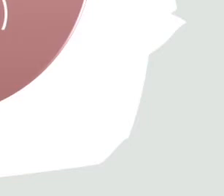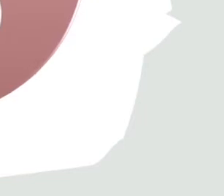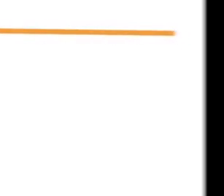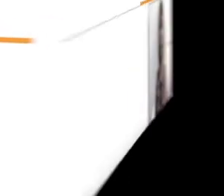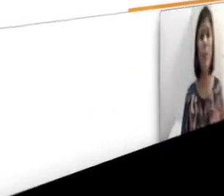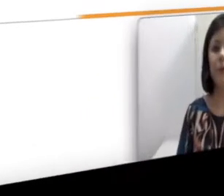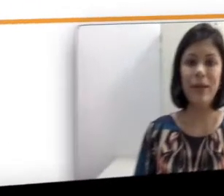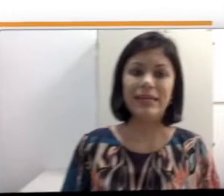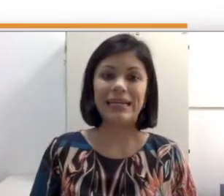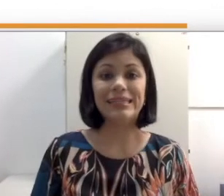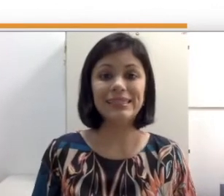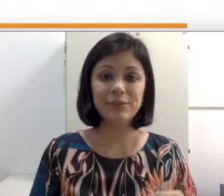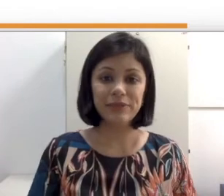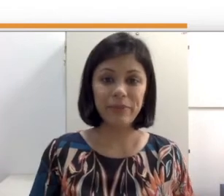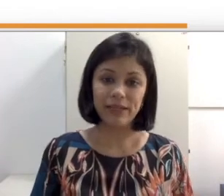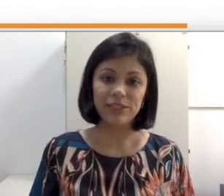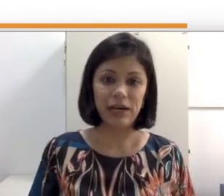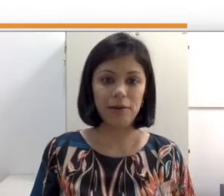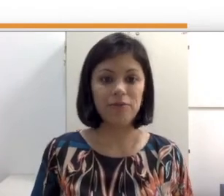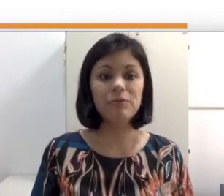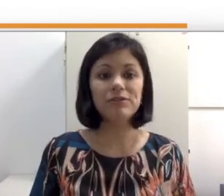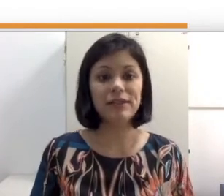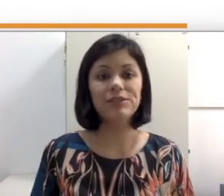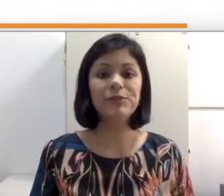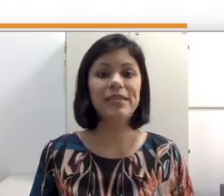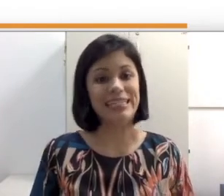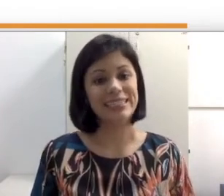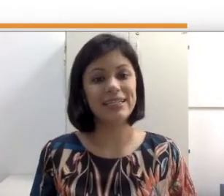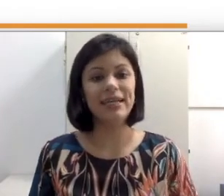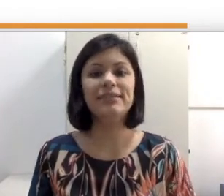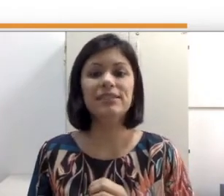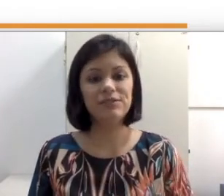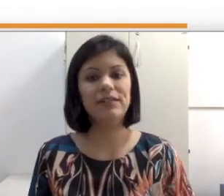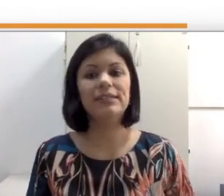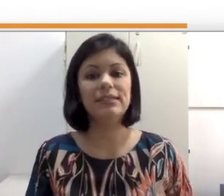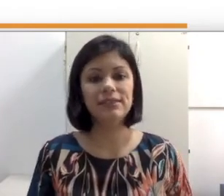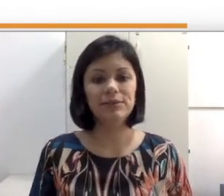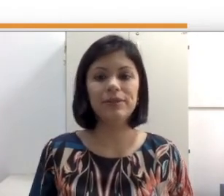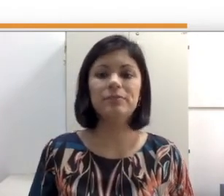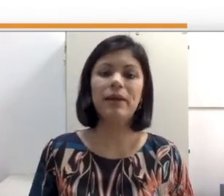de sinais. Nesta segunda parte da aula vamos falar sobre estratégias facilitadoras para